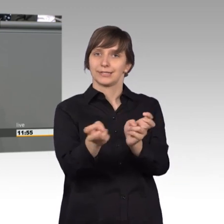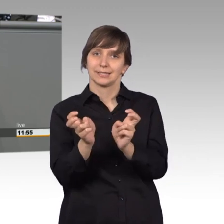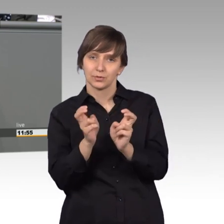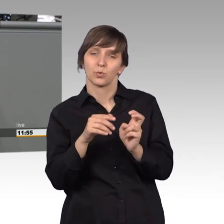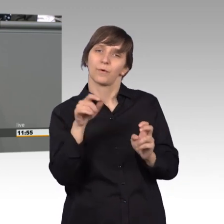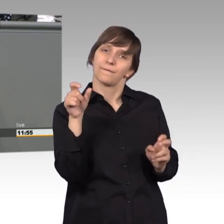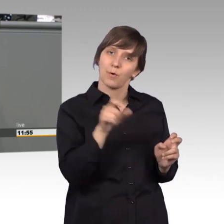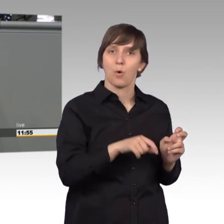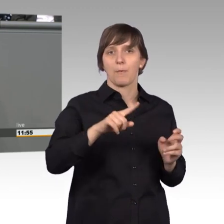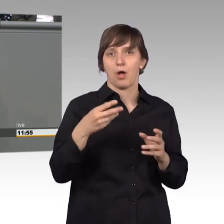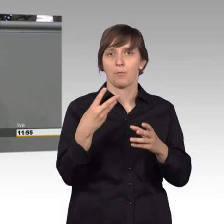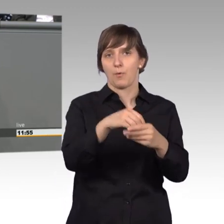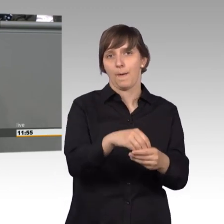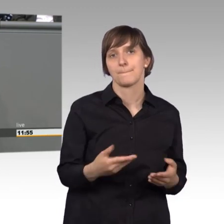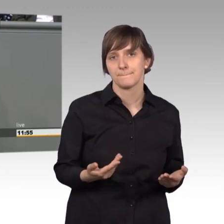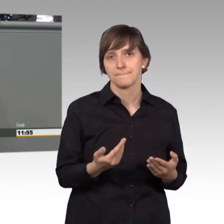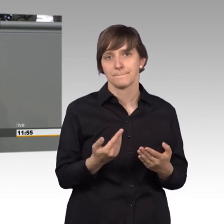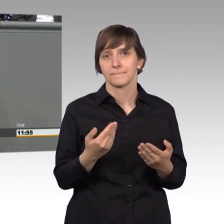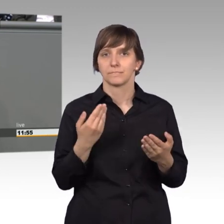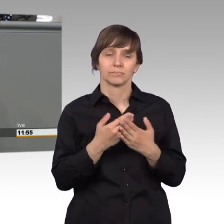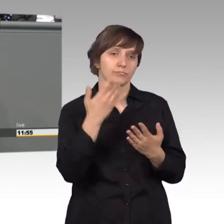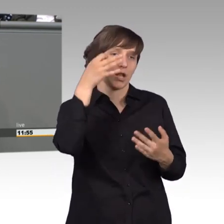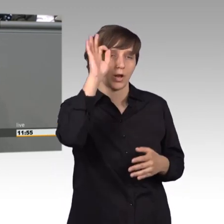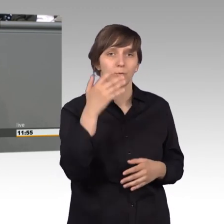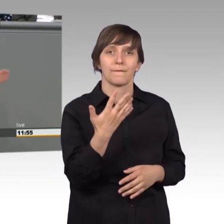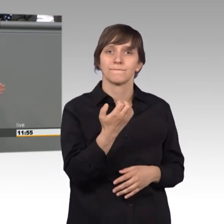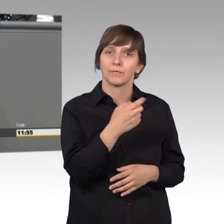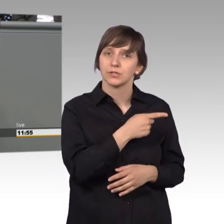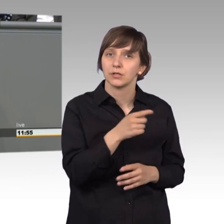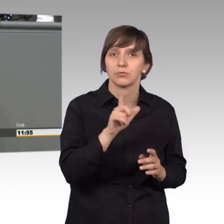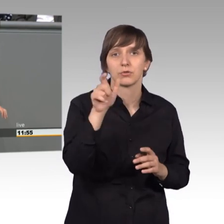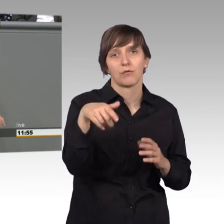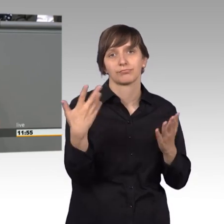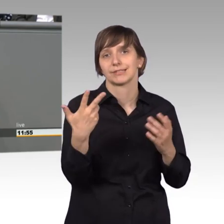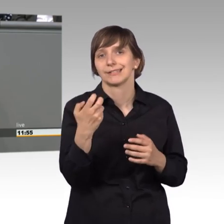Von jetzt 50.000 auf meinetwegen 30.000, aber da können wir gerne noch